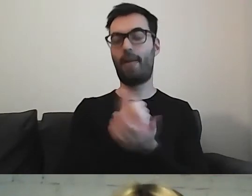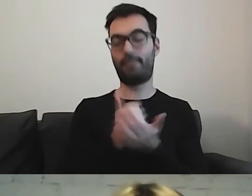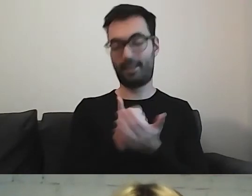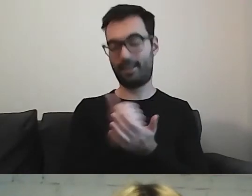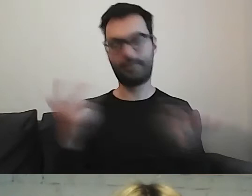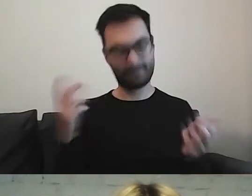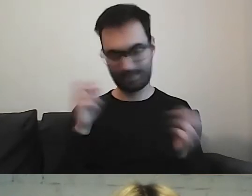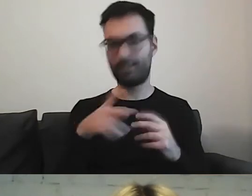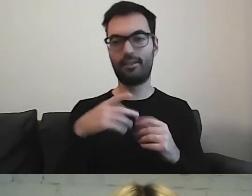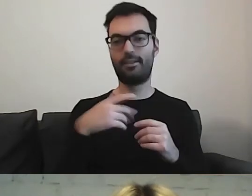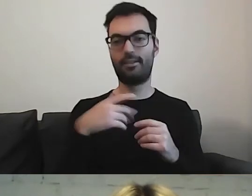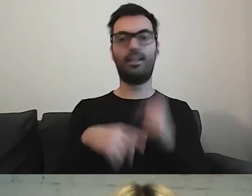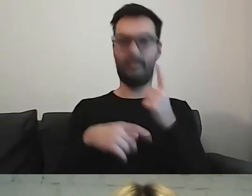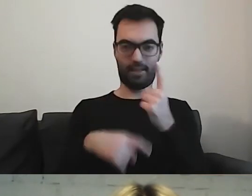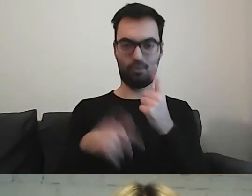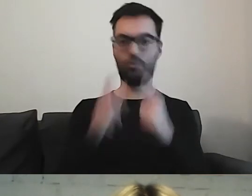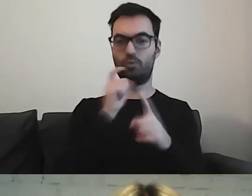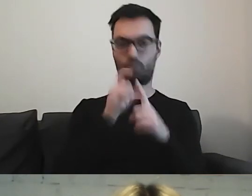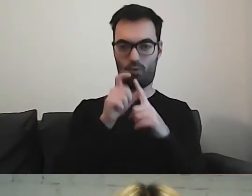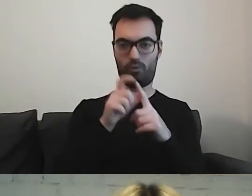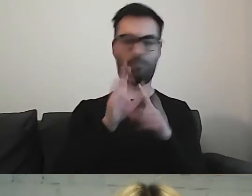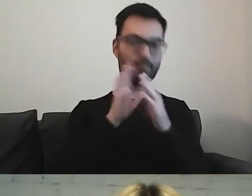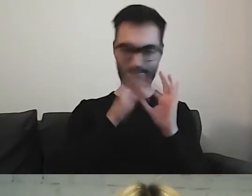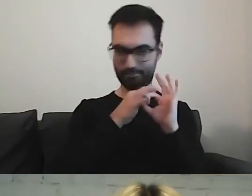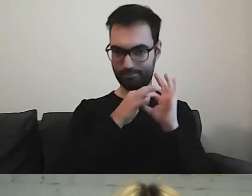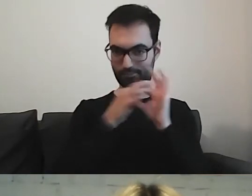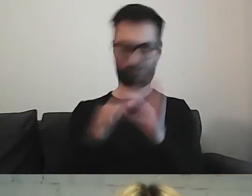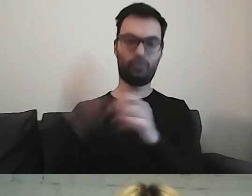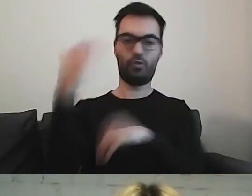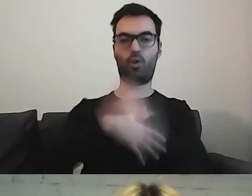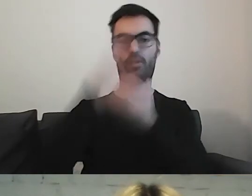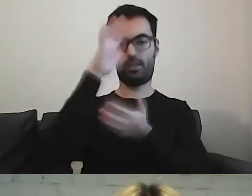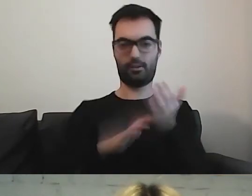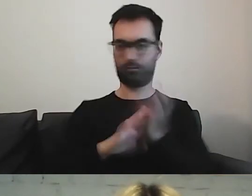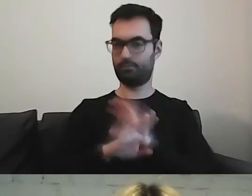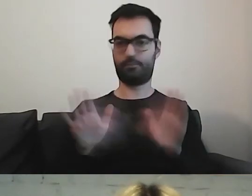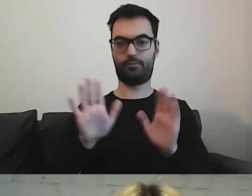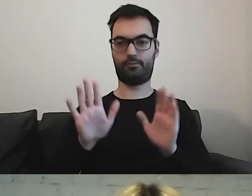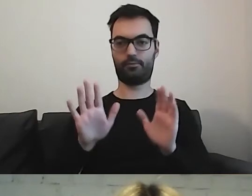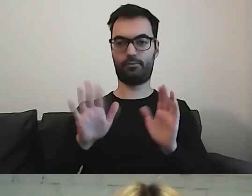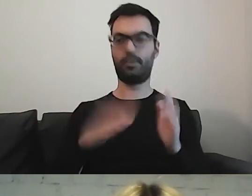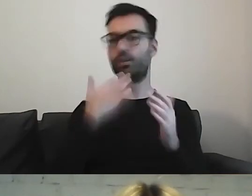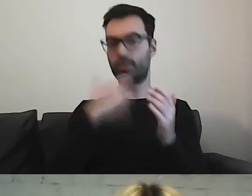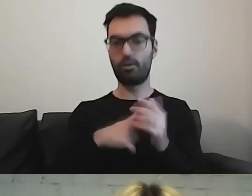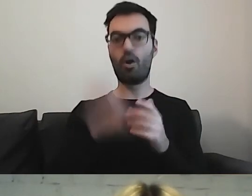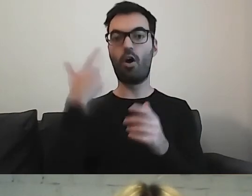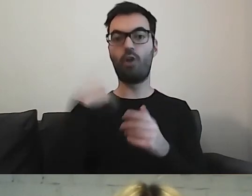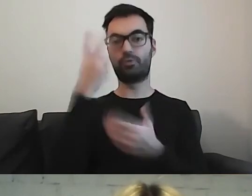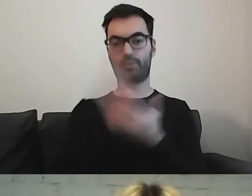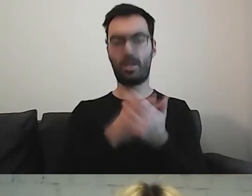Zdecydujmy się na jeden i tego używajmy przez cały czas. To będzie jasne dla tej osoby, że właśnie o to chodzi.